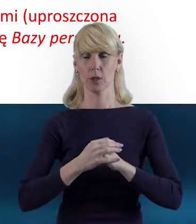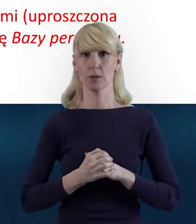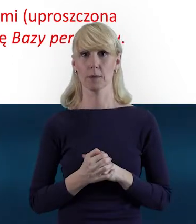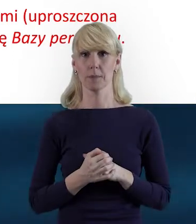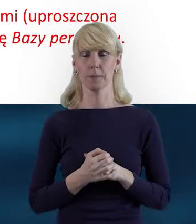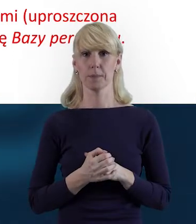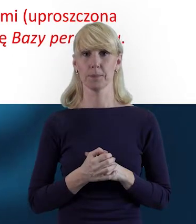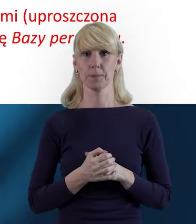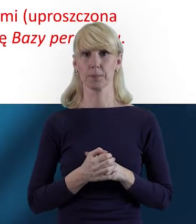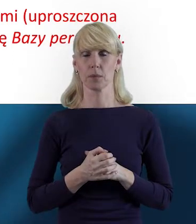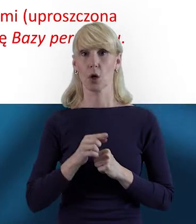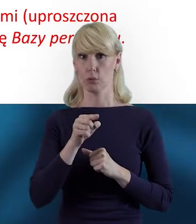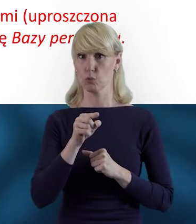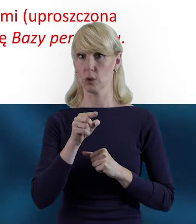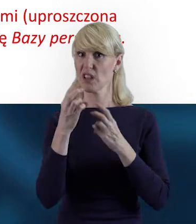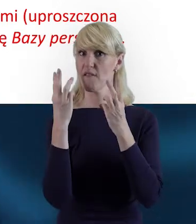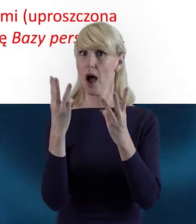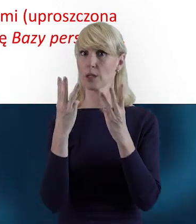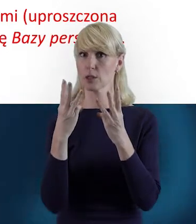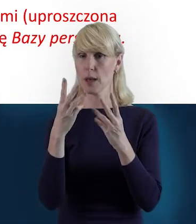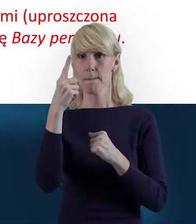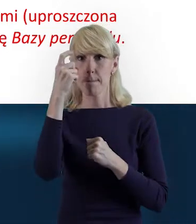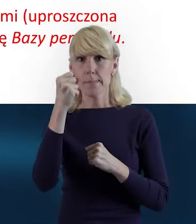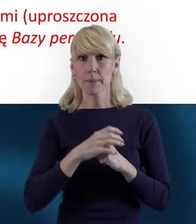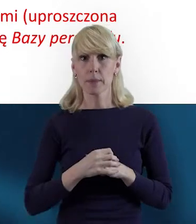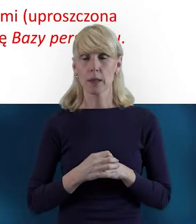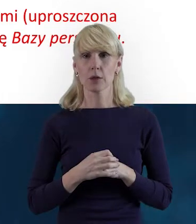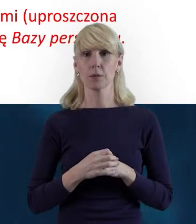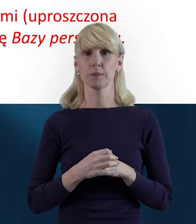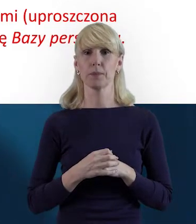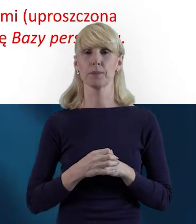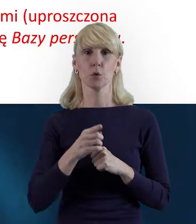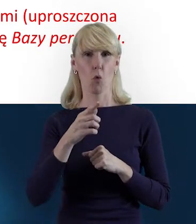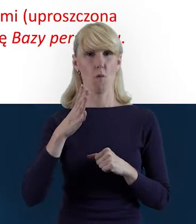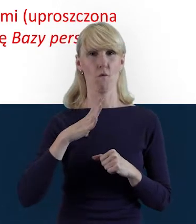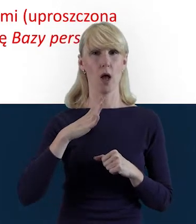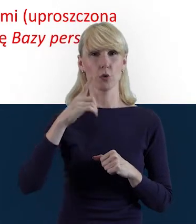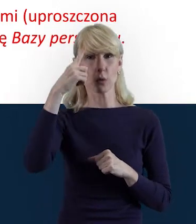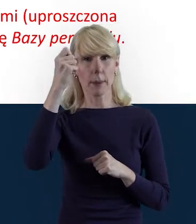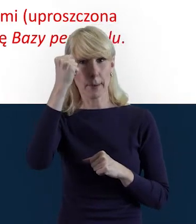I bardzo ważna też uwaga. Taka informacja, którą warto zapamiętać.